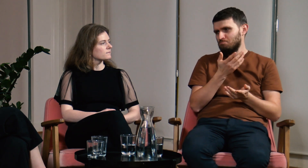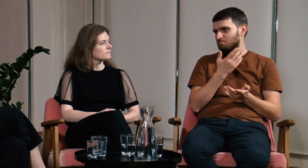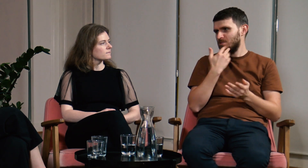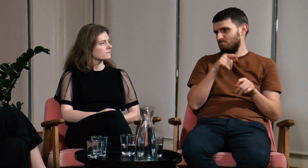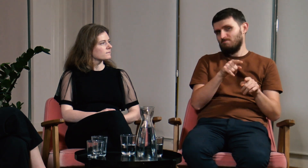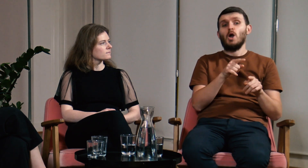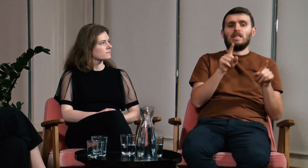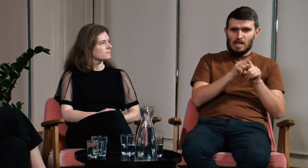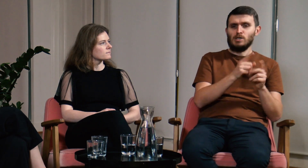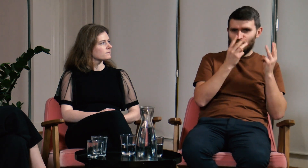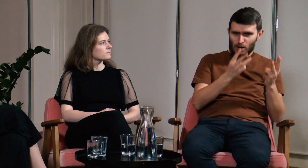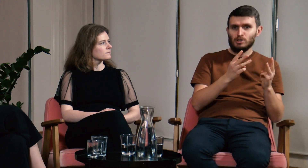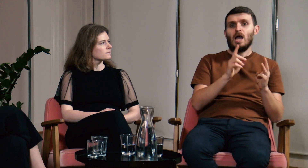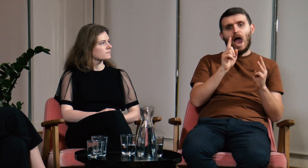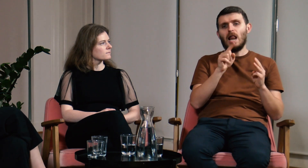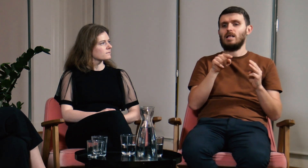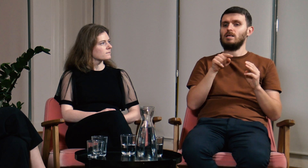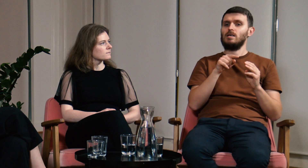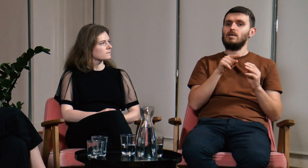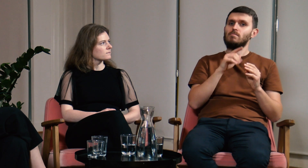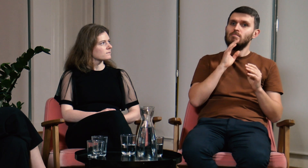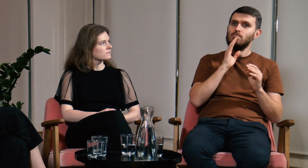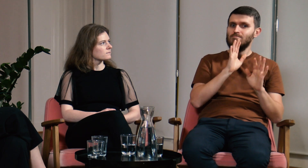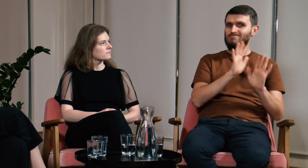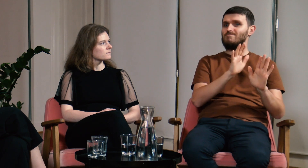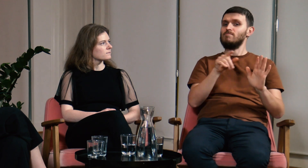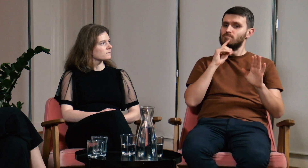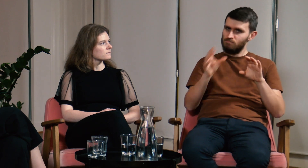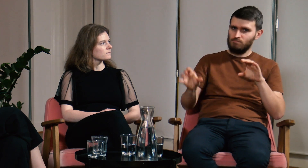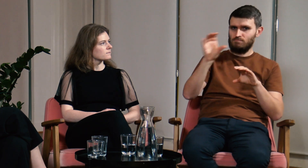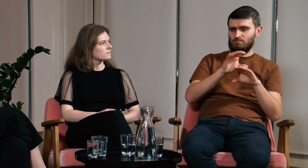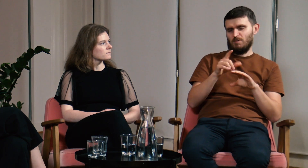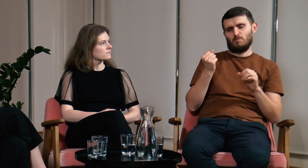to też było bardzo ważne, to całe zebrane przeze mnie doświadczenie, ale jednak warto jeszcze uzupełnić